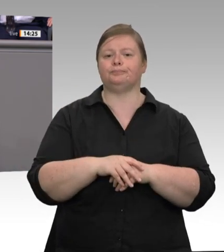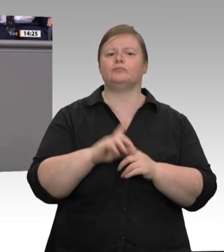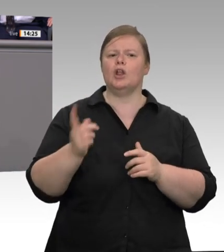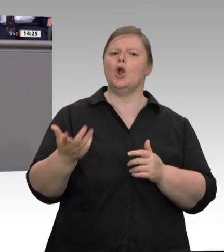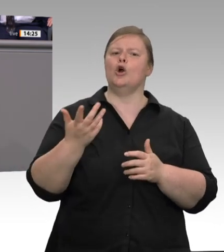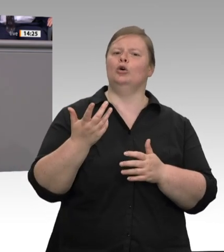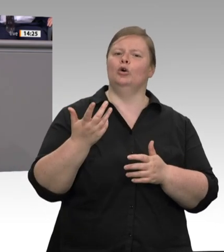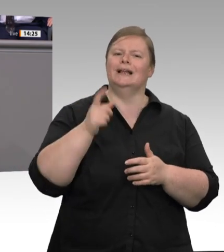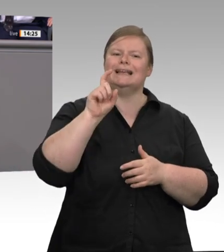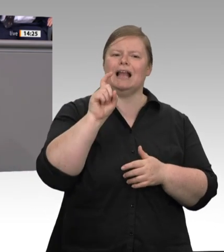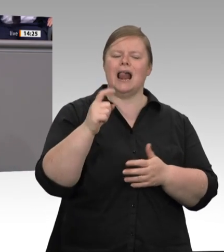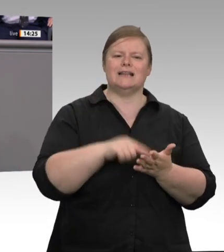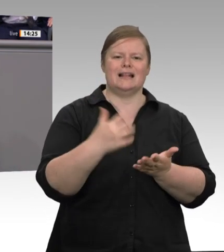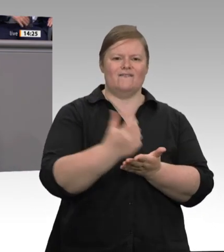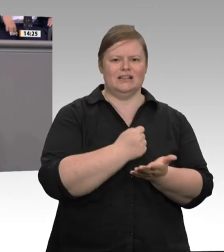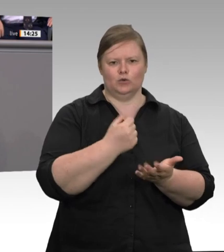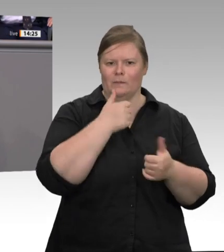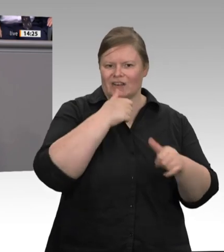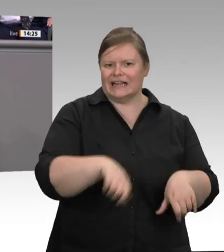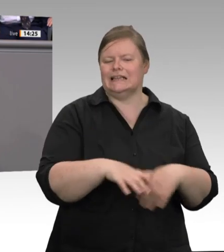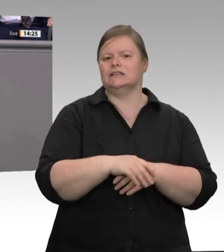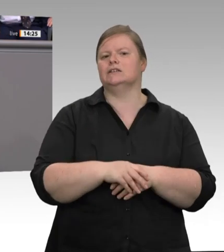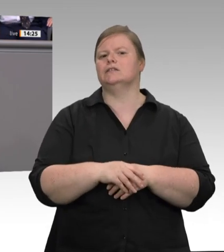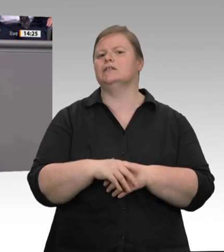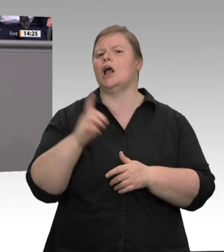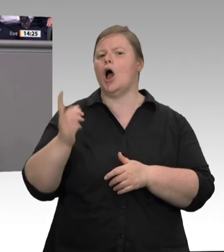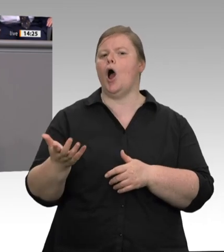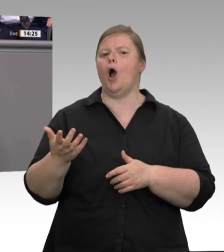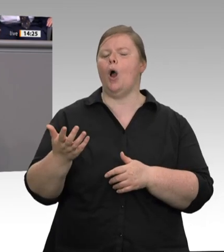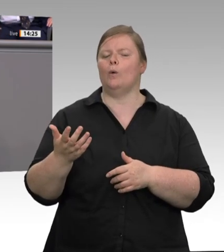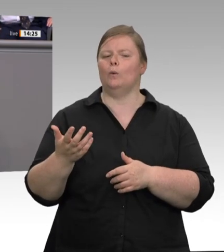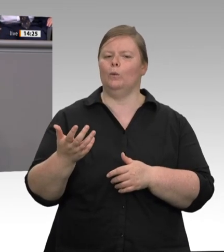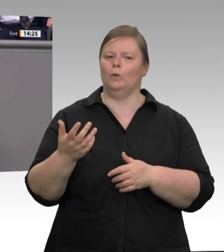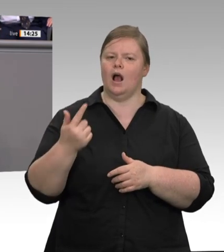Grenzen stoßen. Wenn Sie Werkverträge verbieten, verbessert sich der Zustand in